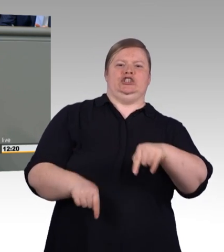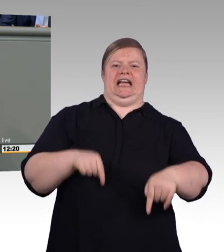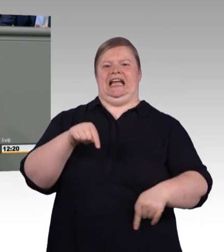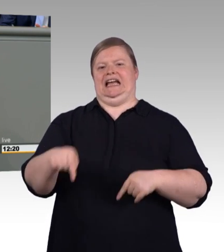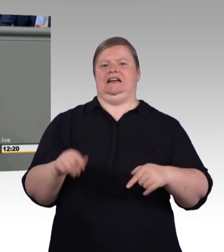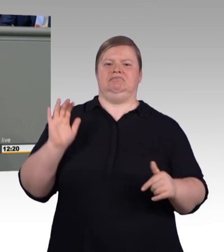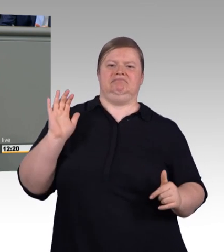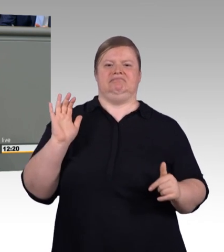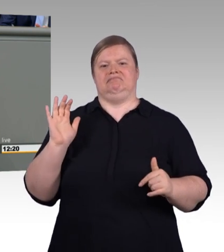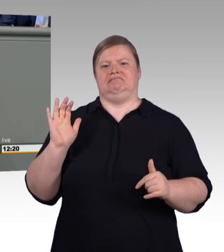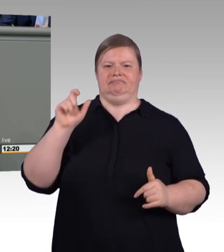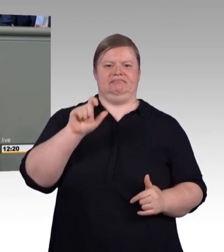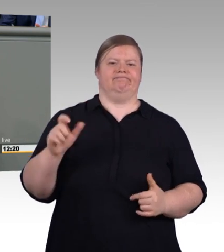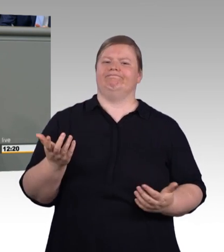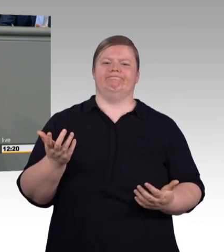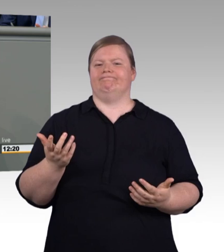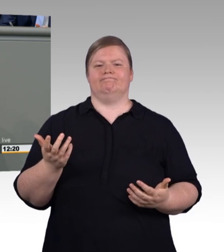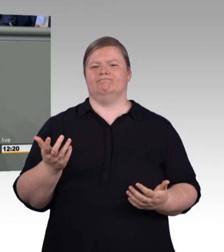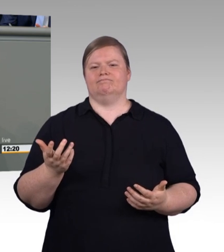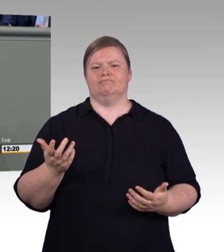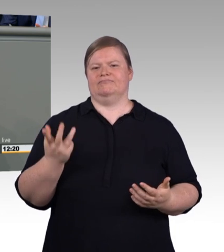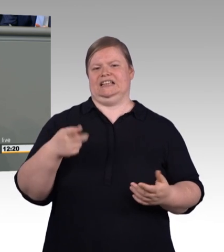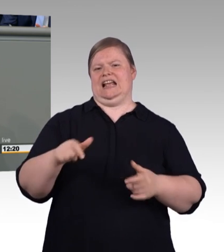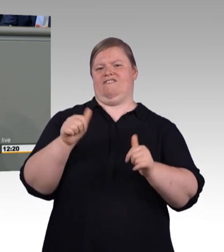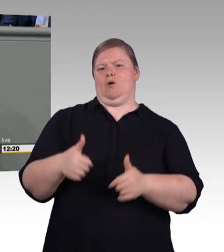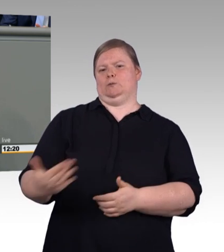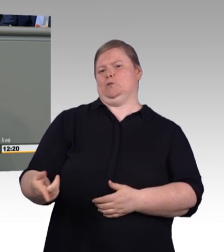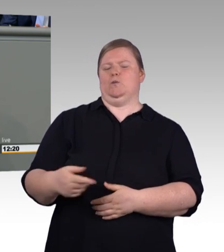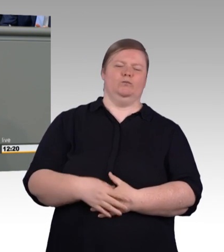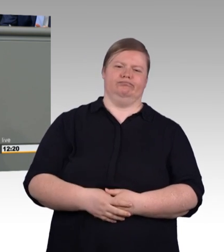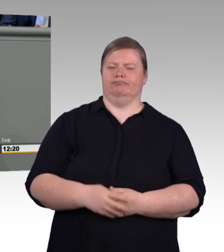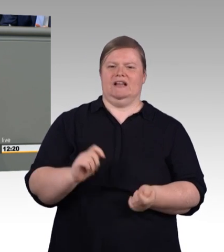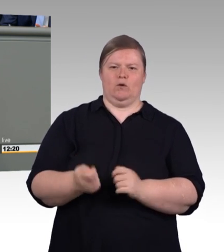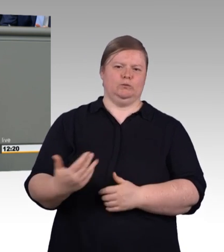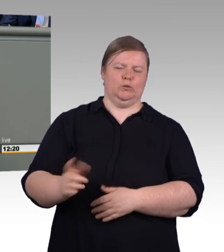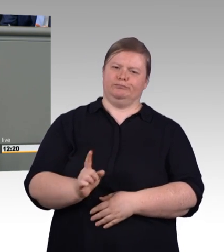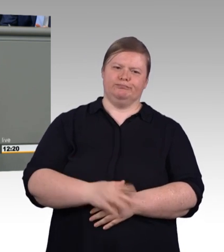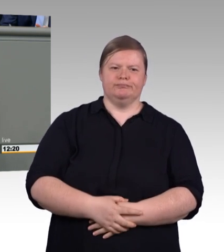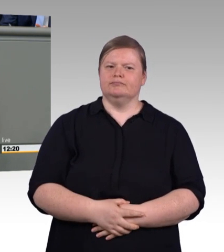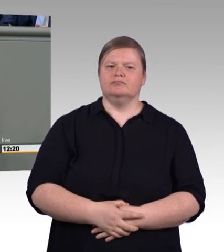Nicht ein Etikettenschwindel mit akademischen Titeln wie Master und Bachelor Professional.